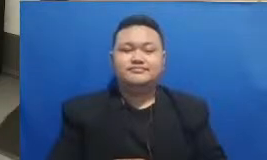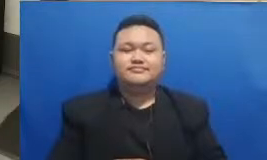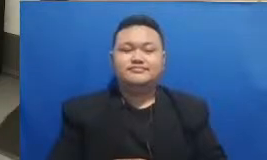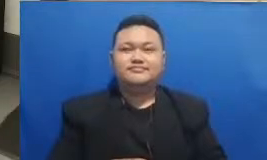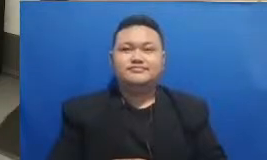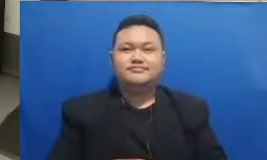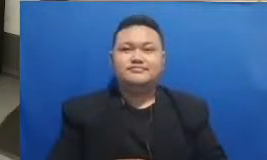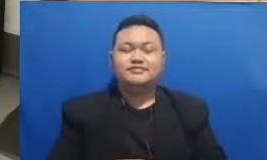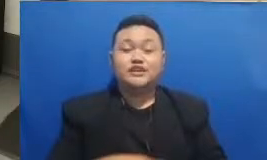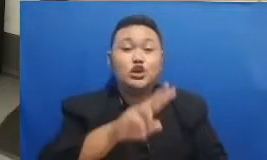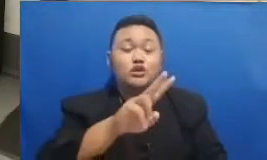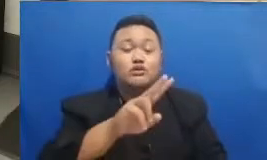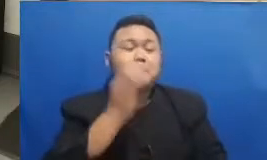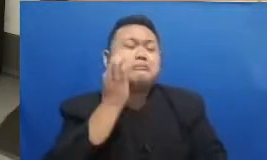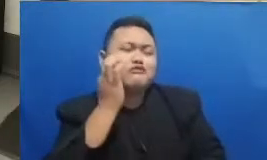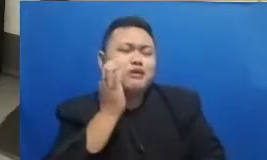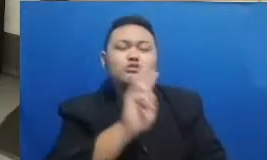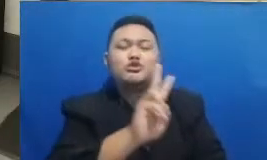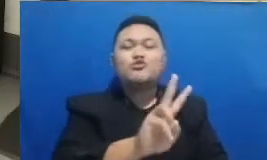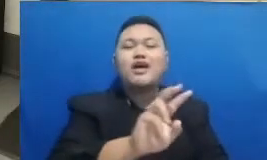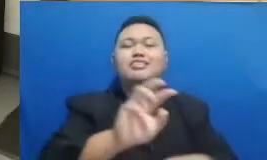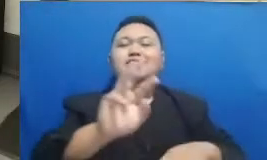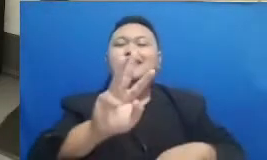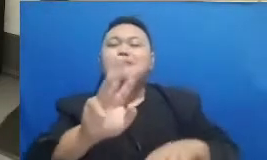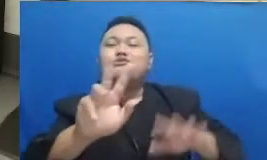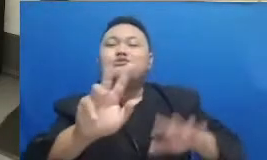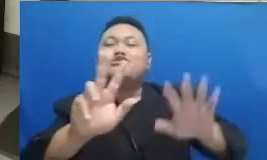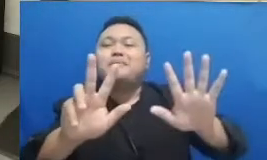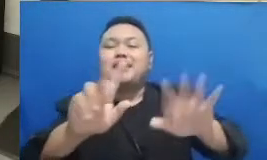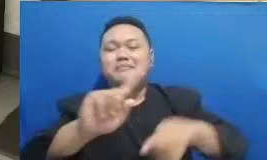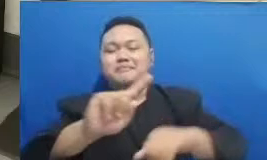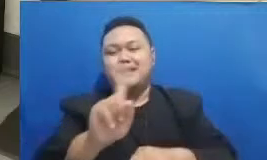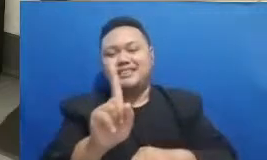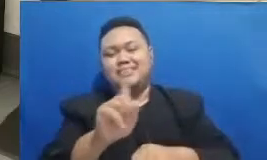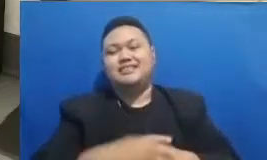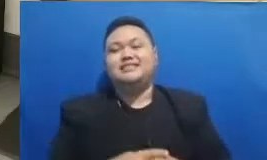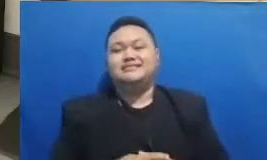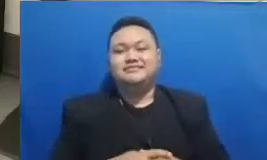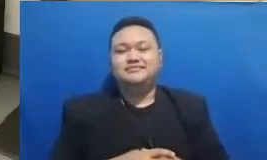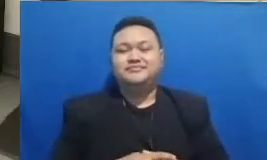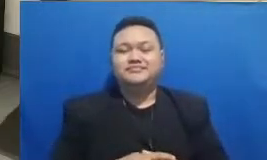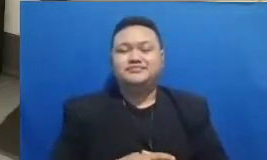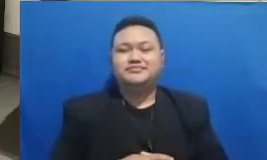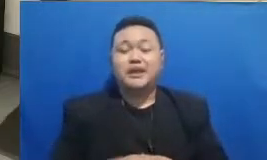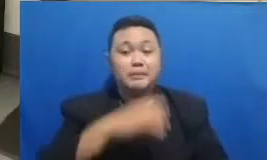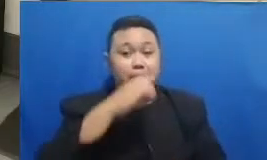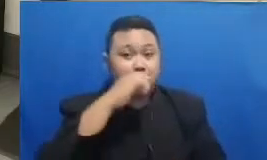38 menit biasa mendapatkan bisikan 2 38 menit Jika Bapak dan Ibu sedang melihat webinar ini